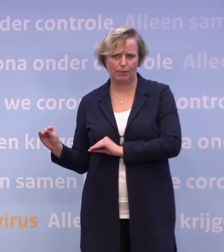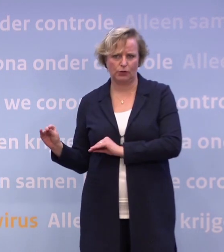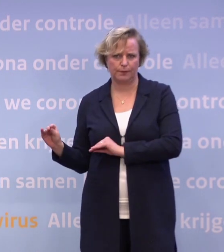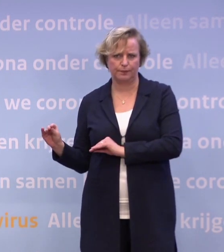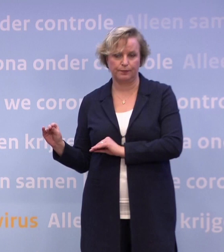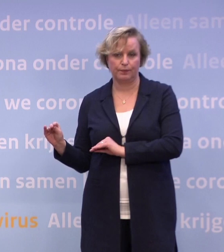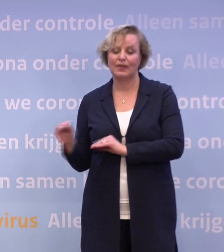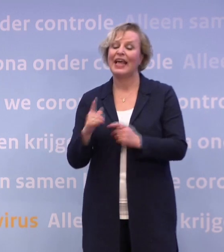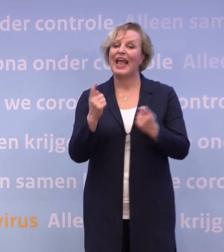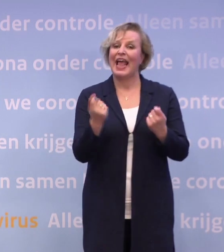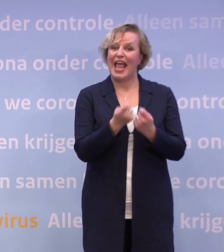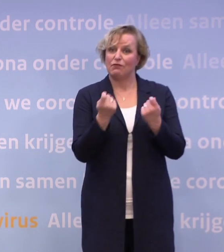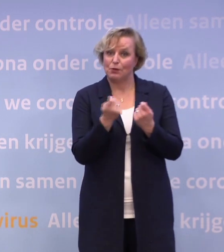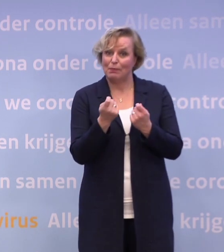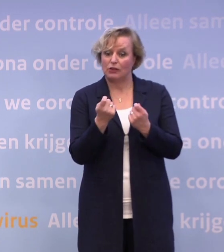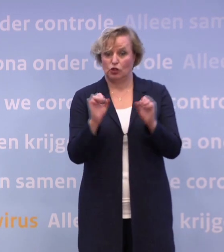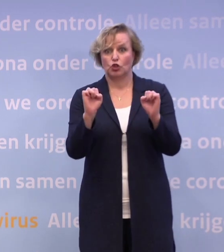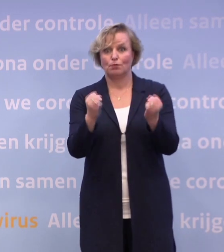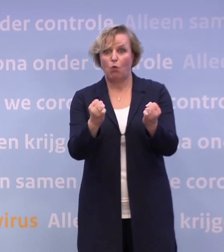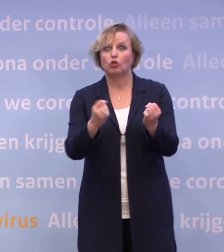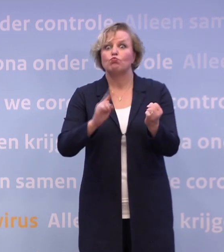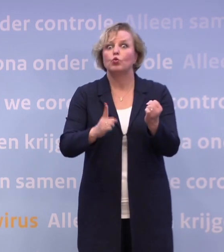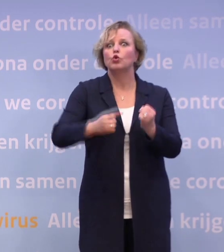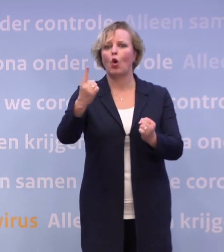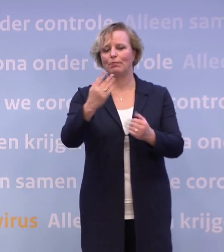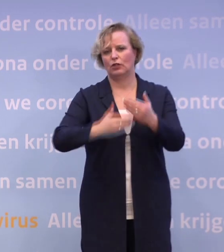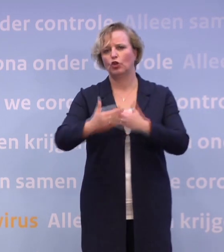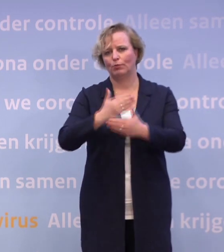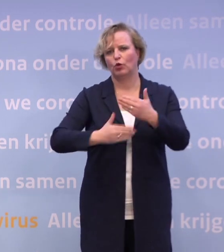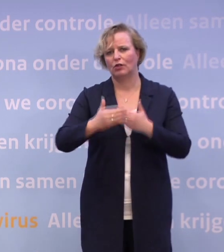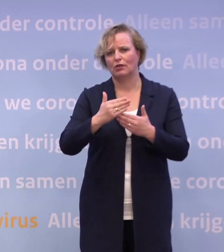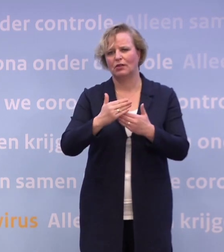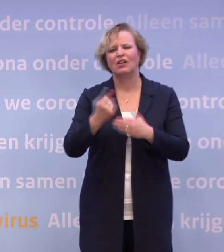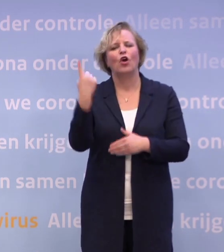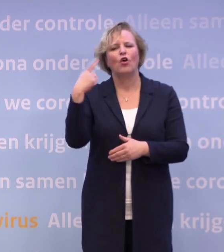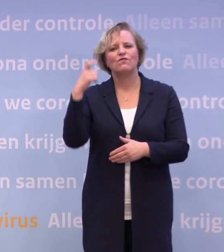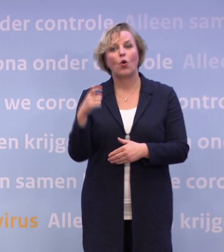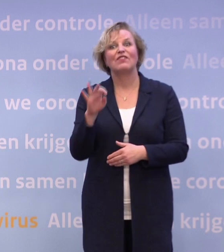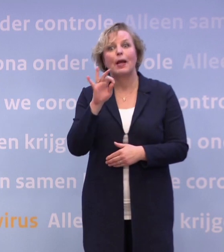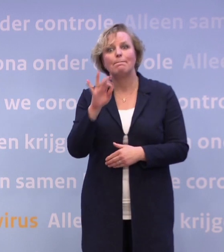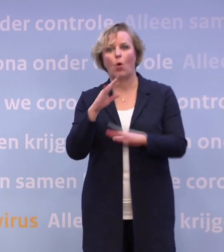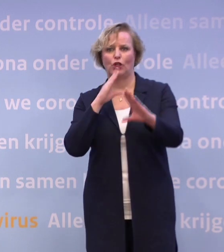Bij de evenementen en bij sport moet daar nog veel meer gebeuren. Ik had vorige week een heel mooi gesprek met de evenementensector...